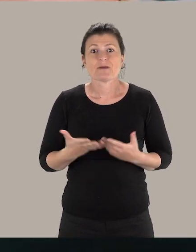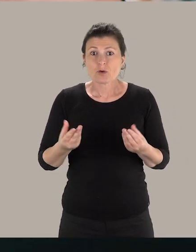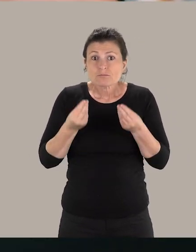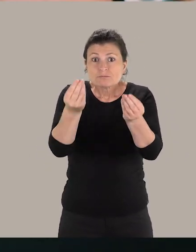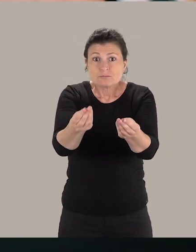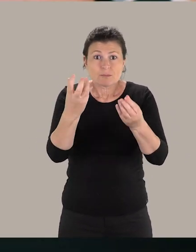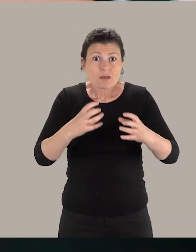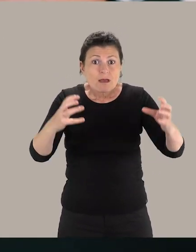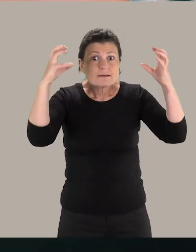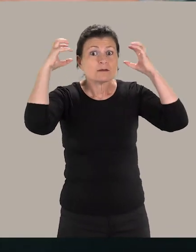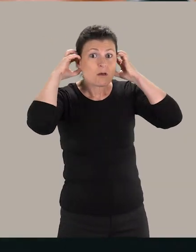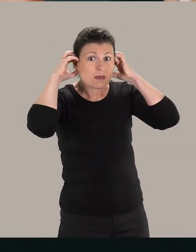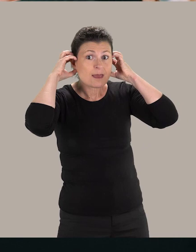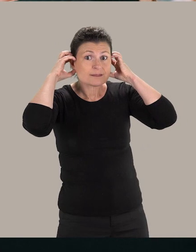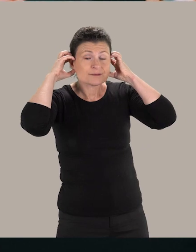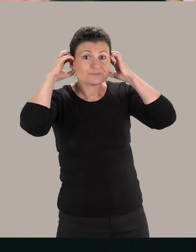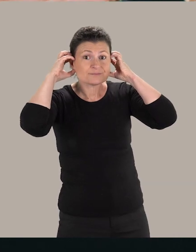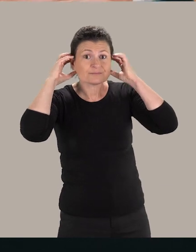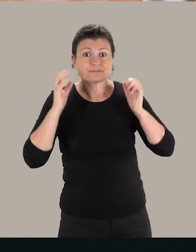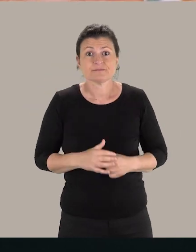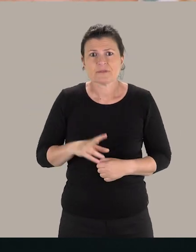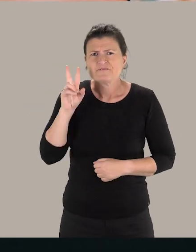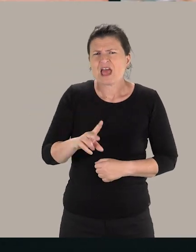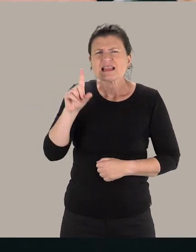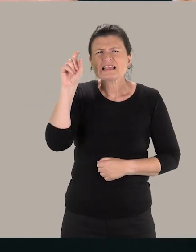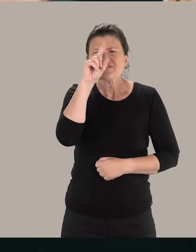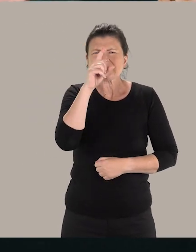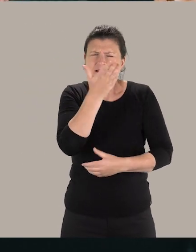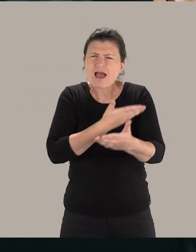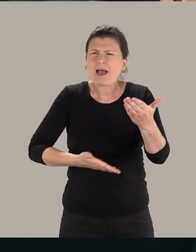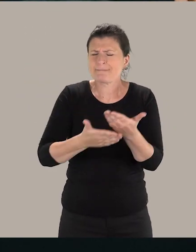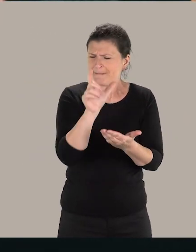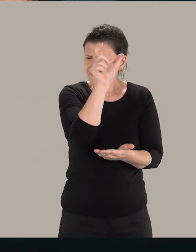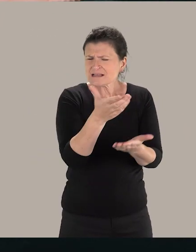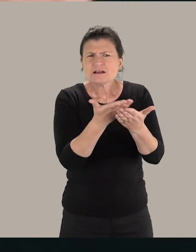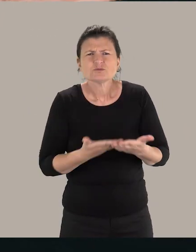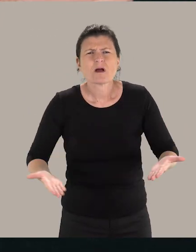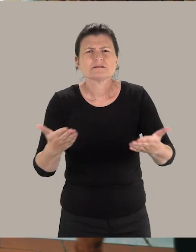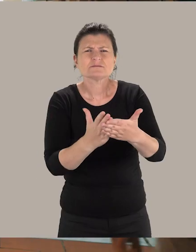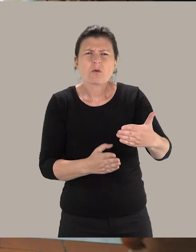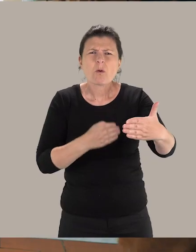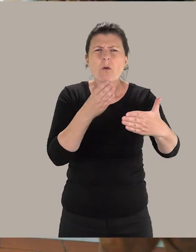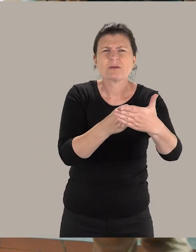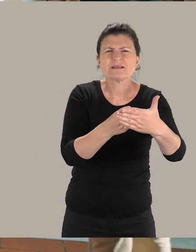Je vous demande de mettre ceci sur vos oreilles. Il est très difficile de se mettre dans la peau d'une personne en situation de handicap